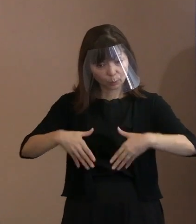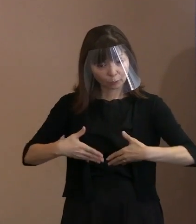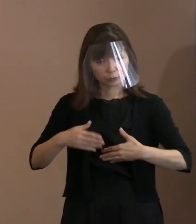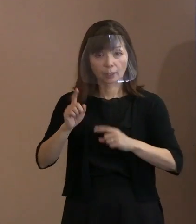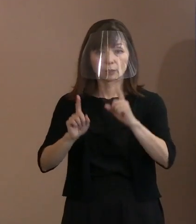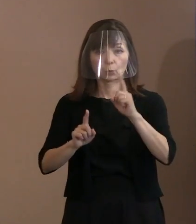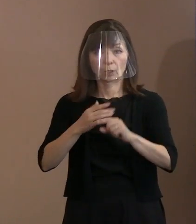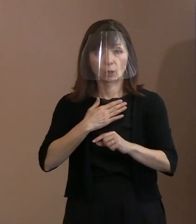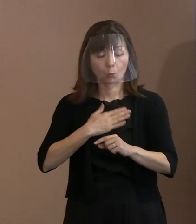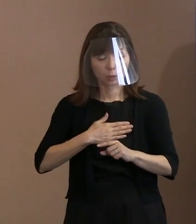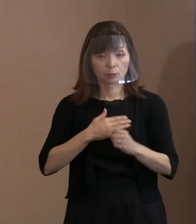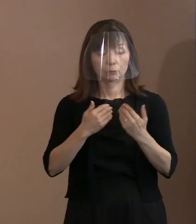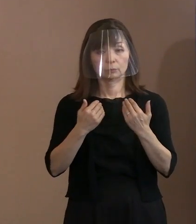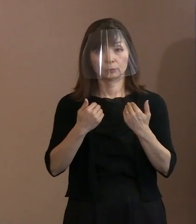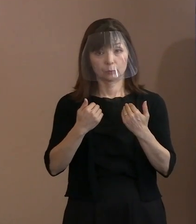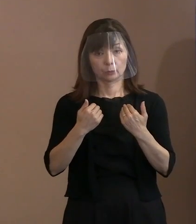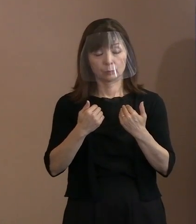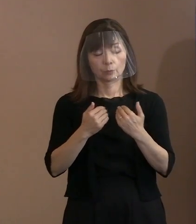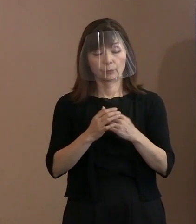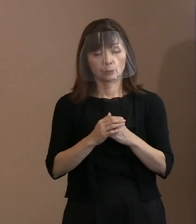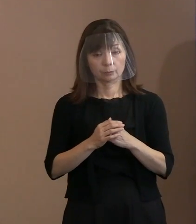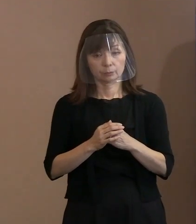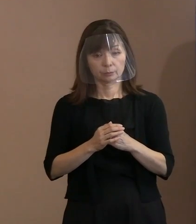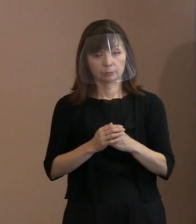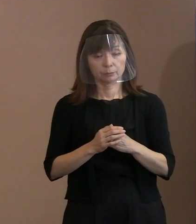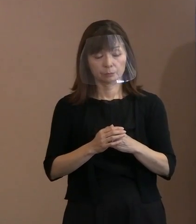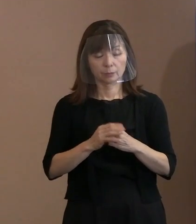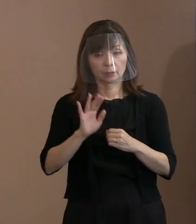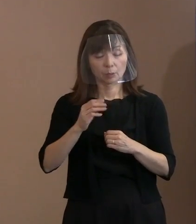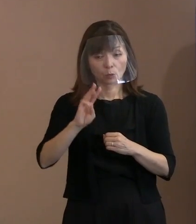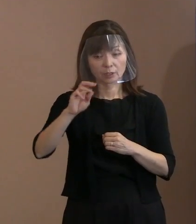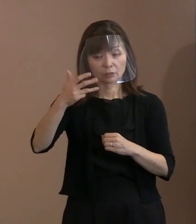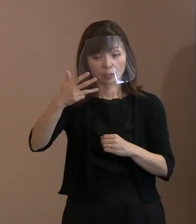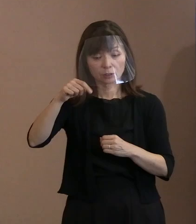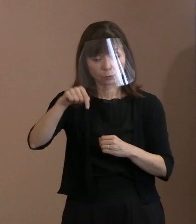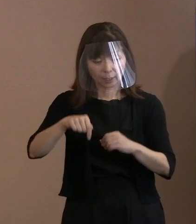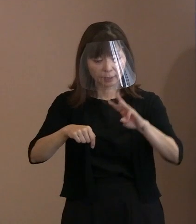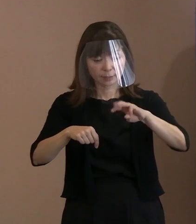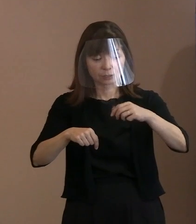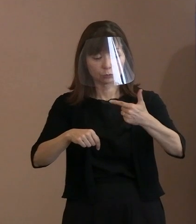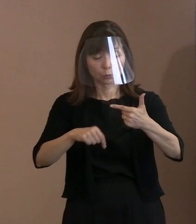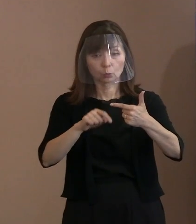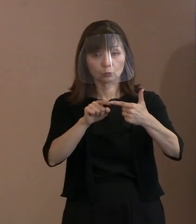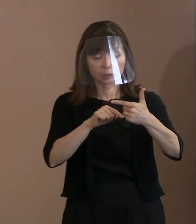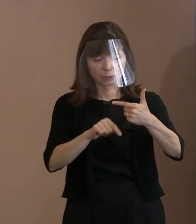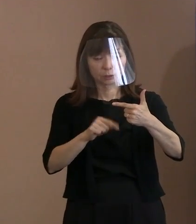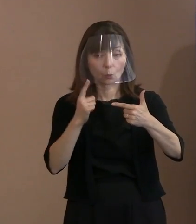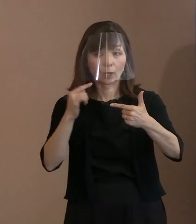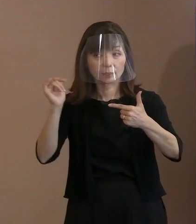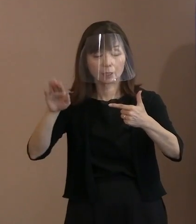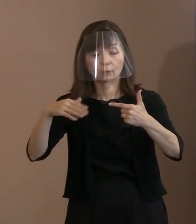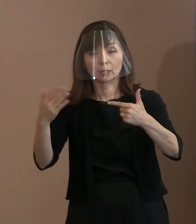今申しましたように38名のうち 36名が亡くなっておられて､ お母様の証言とかがないわけです｡